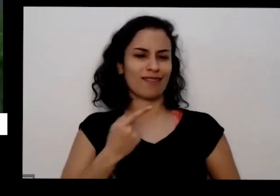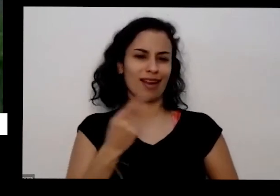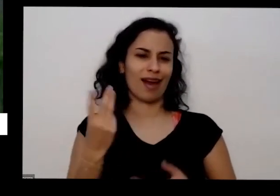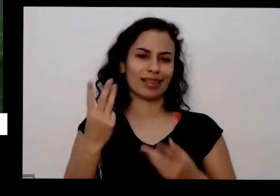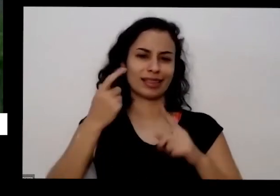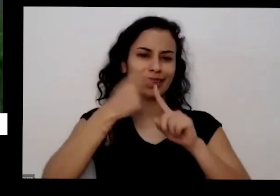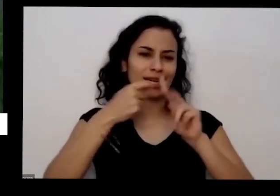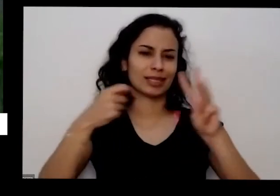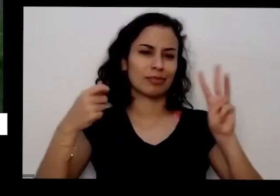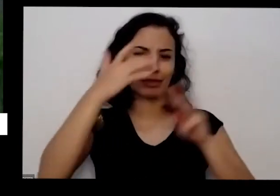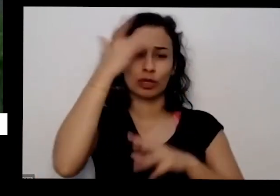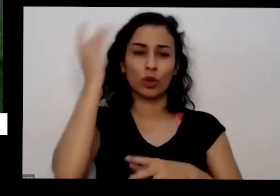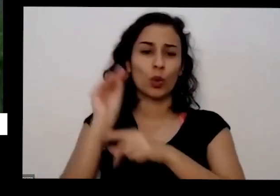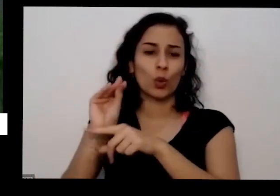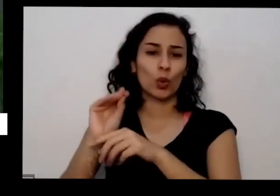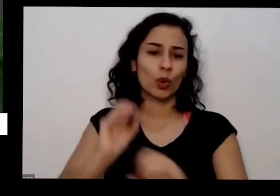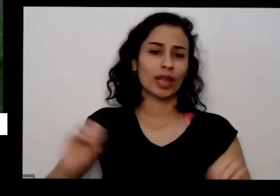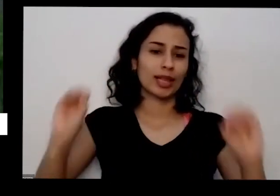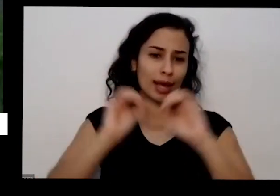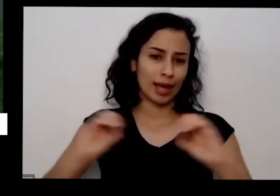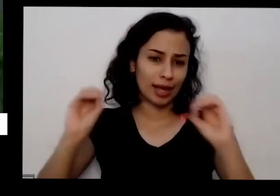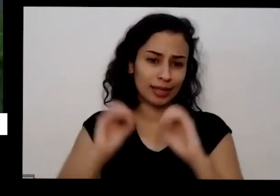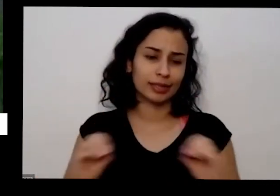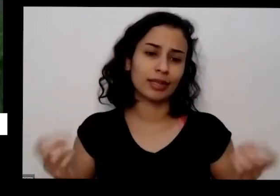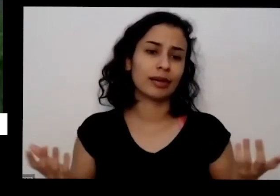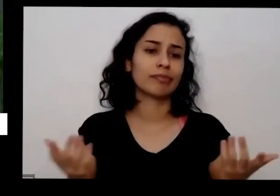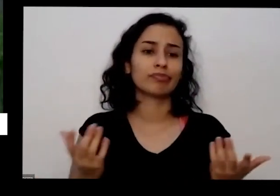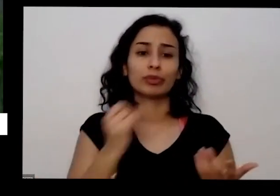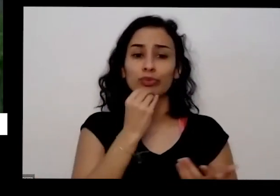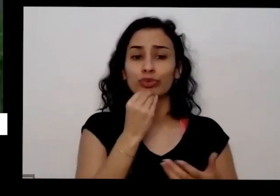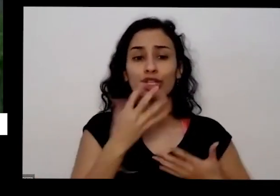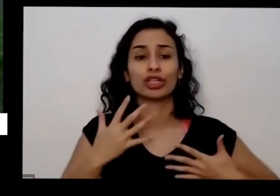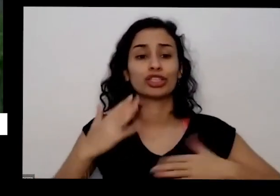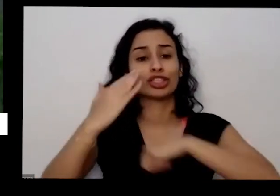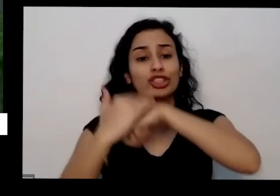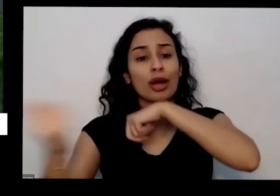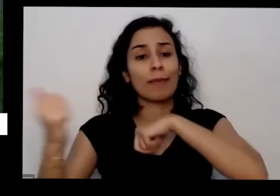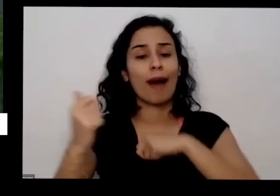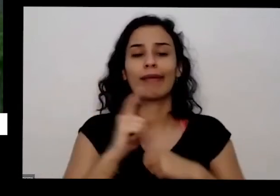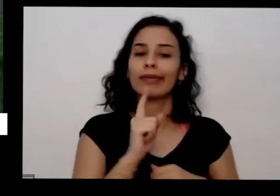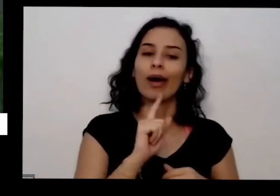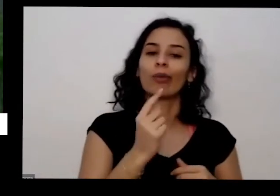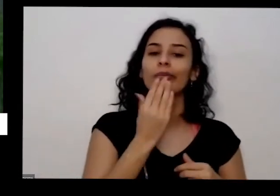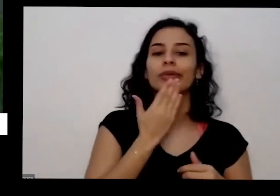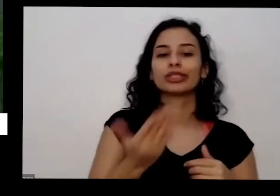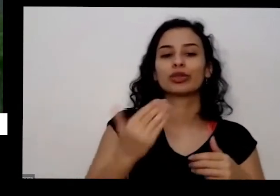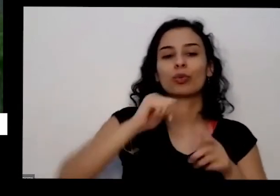ia lá cuidar mas ela ao invés de me chamar mandou trator passar em cima aí esse deu um soco a um